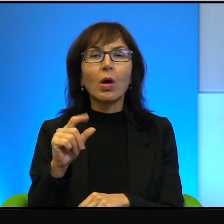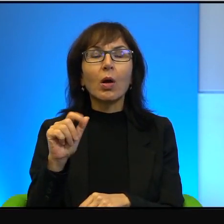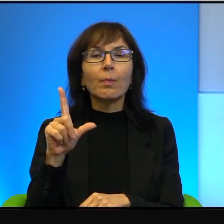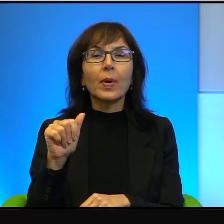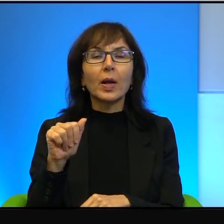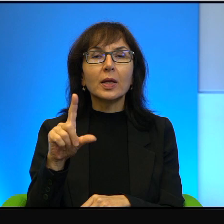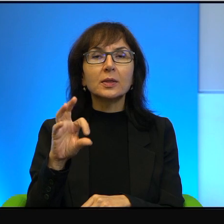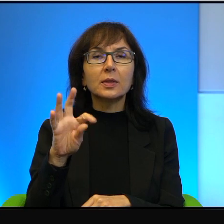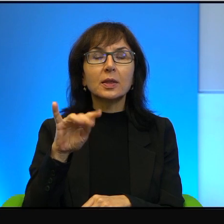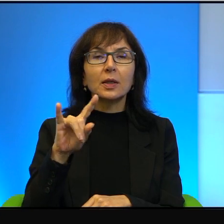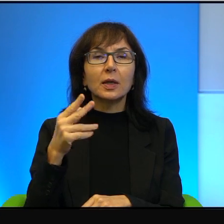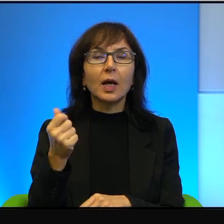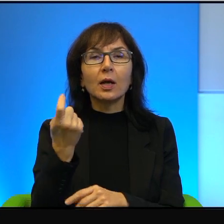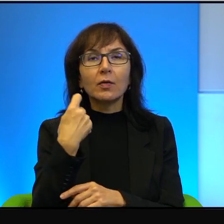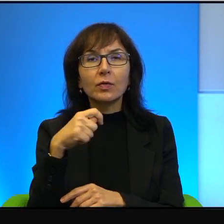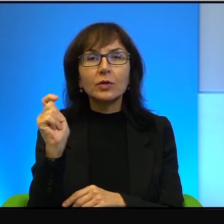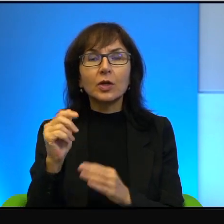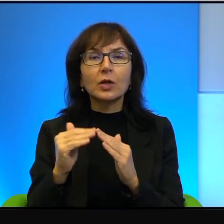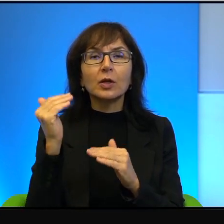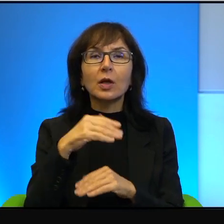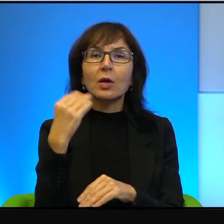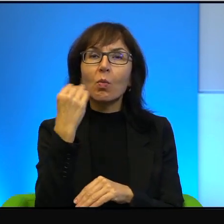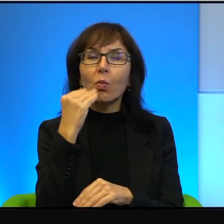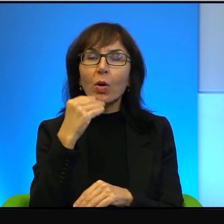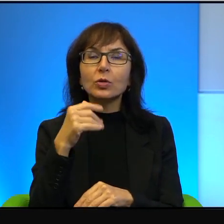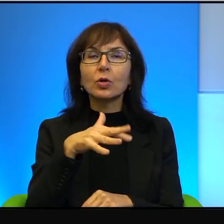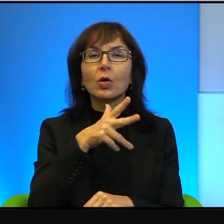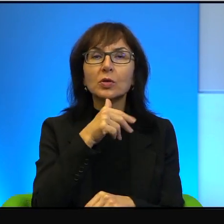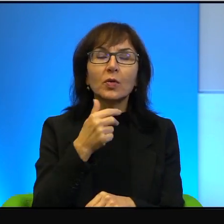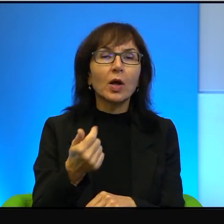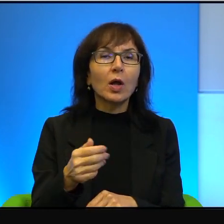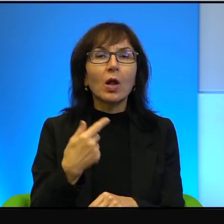jeździli nad morze do Izraela, nie było w tym większego kłopotu.